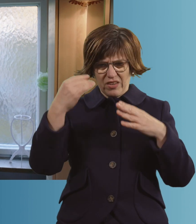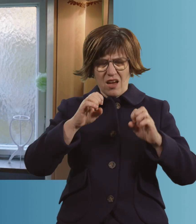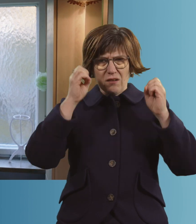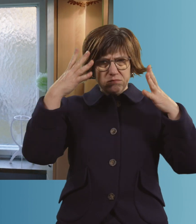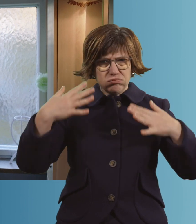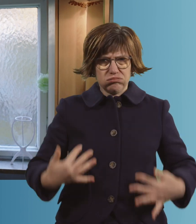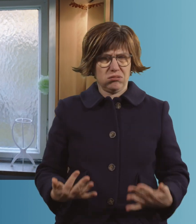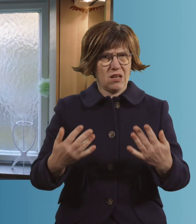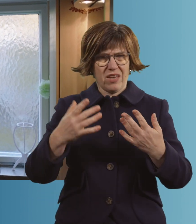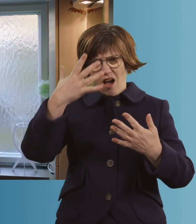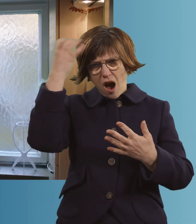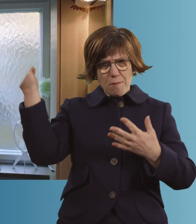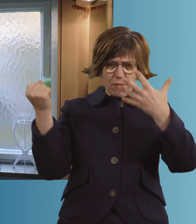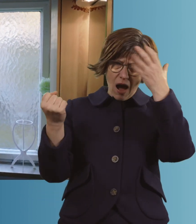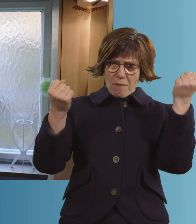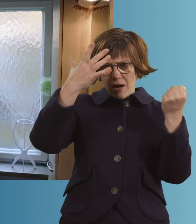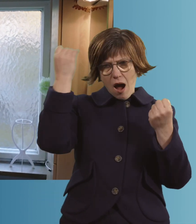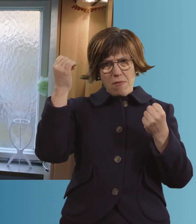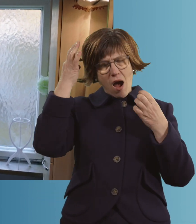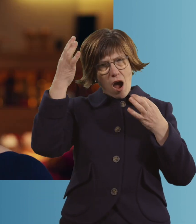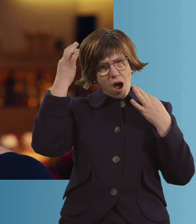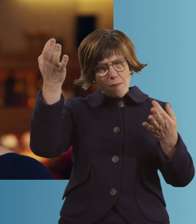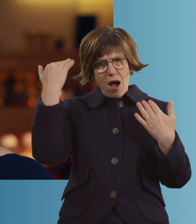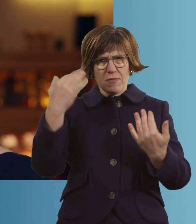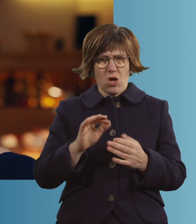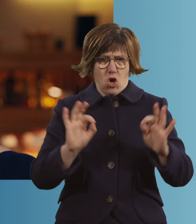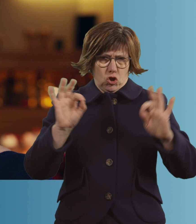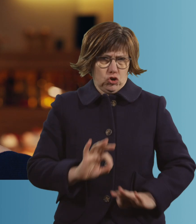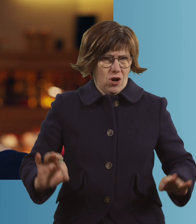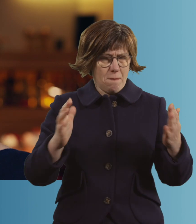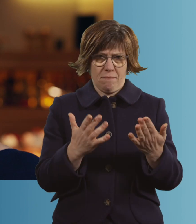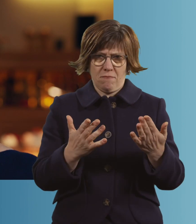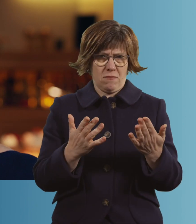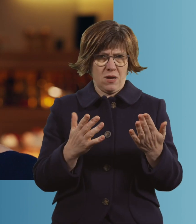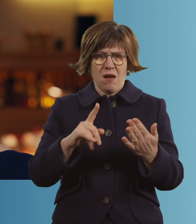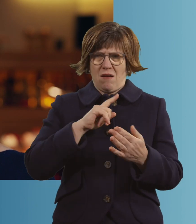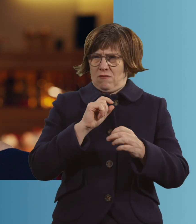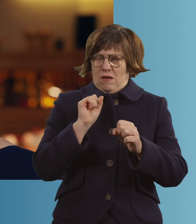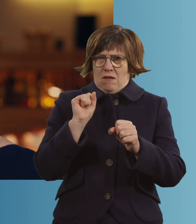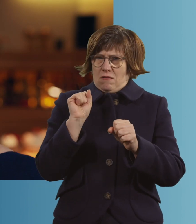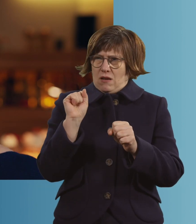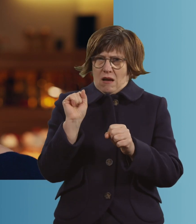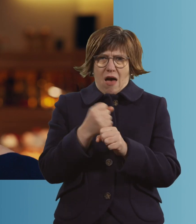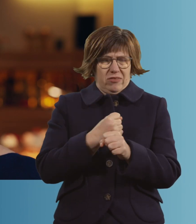Büschelweise sind die raus. Also, es ist furchtbar. Ich kann das nur so beschreiben,